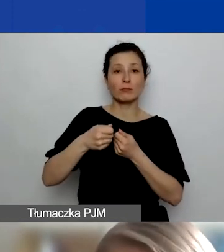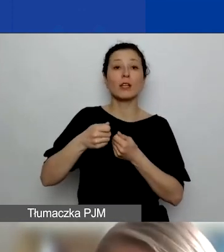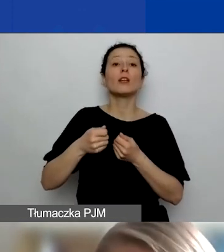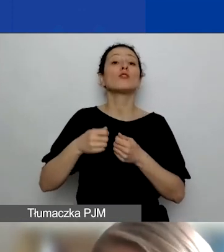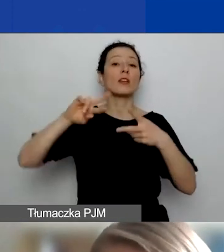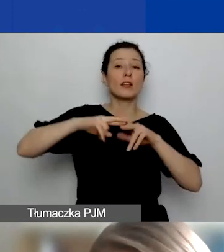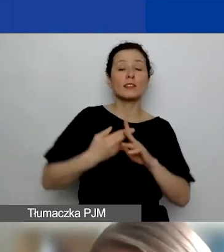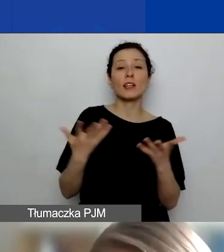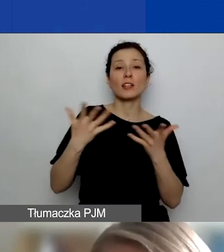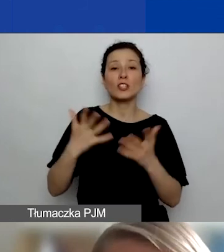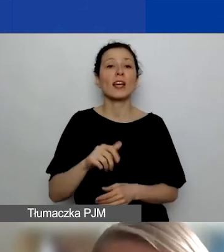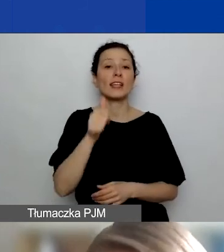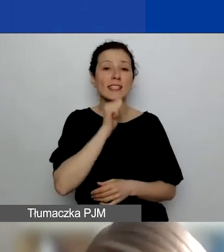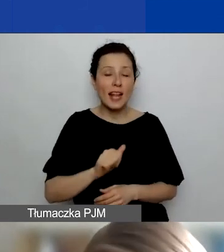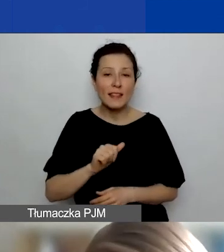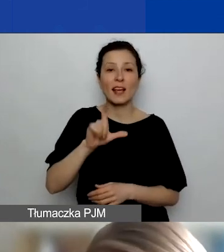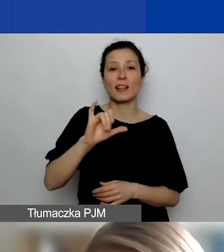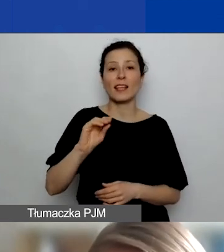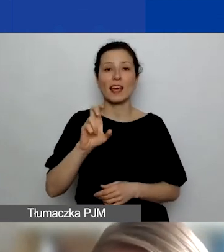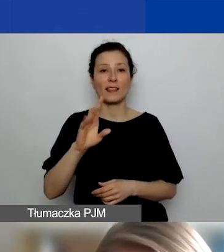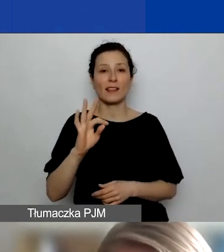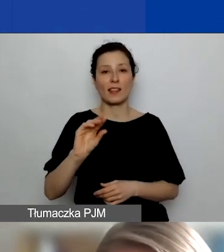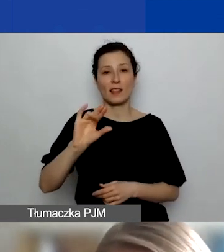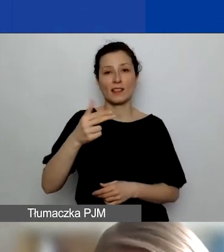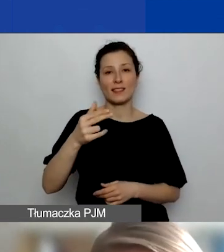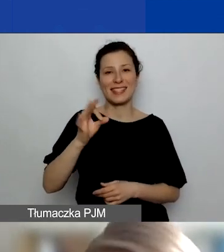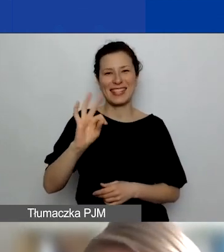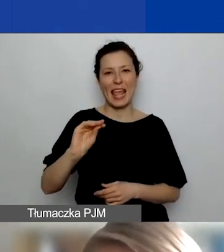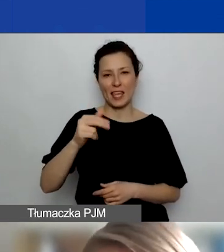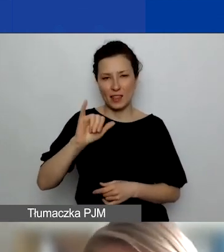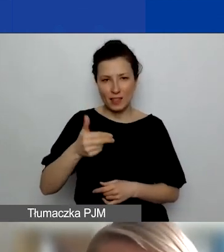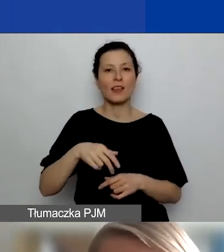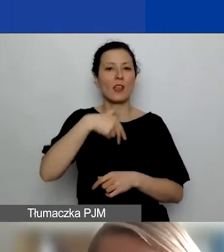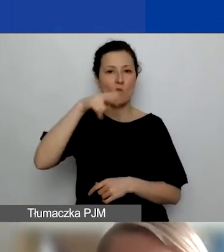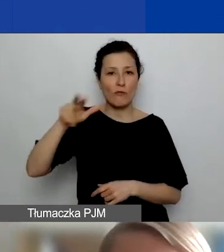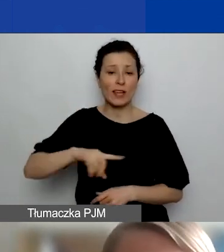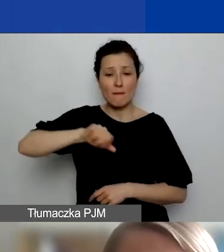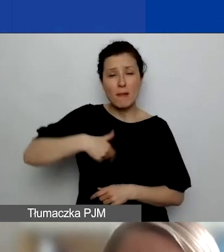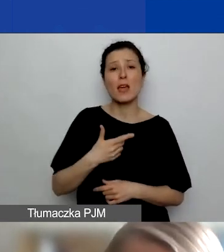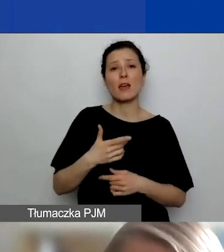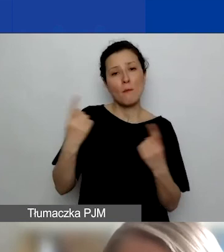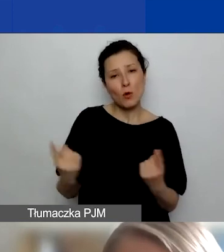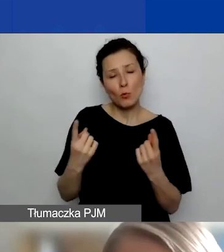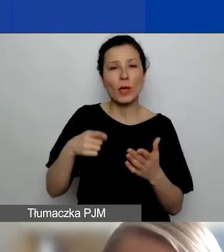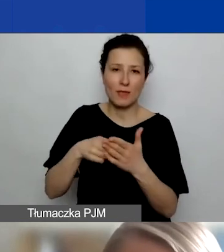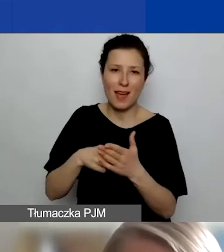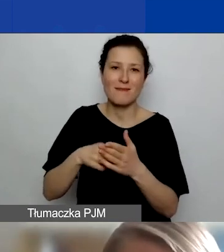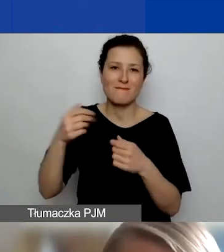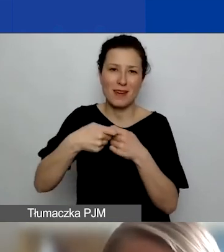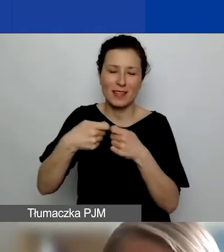Liechtensteinie lub Norwegii. To są te partnerstwa, te kraje, które szczególnie promujemy, bo one finansują ten program i bardzo nam zależy,